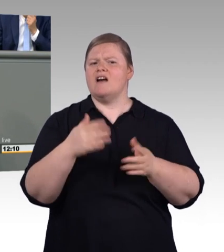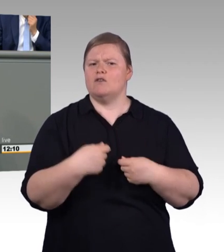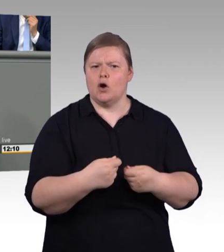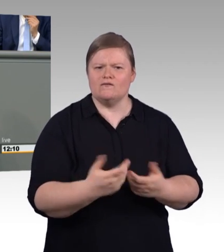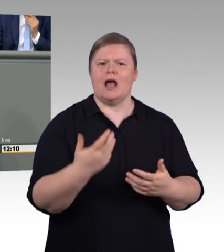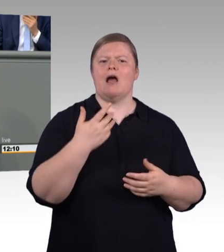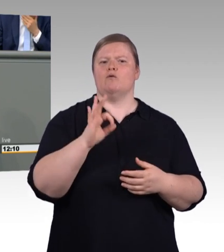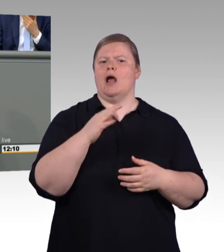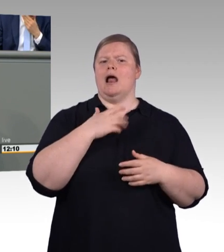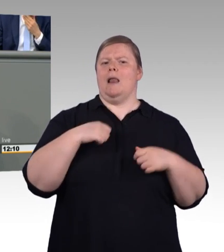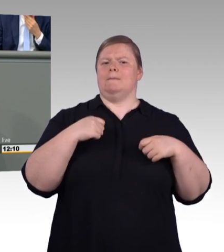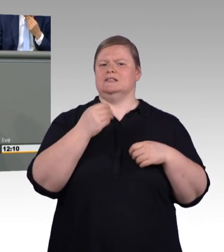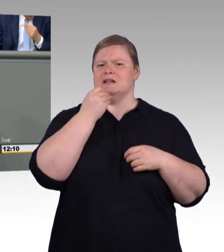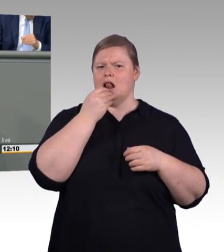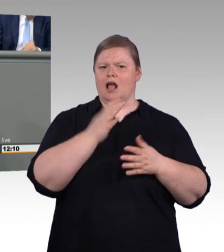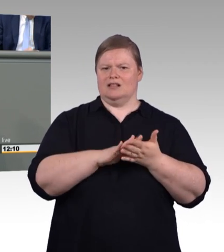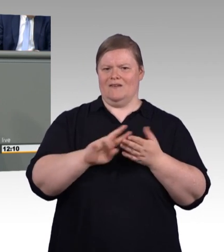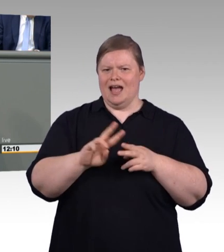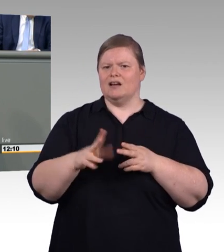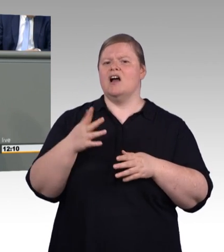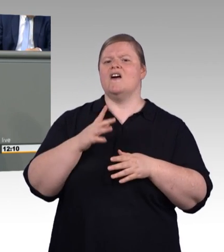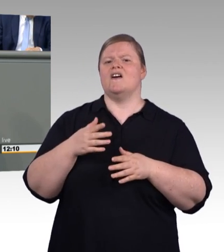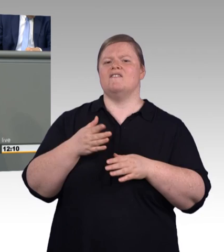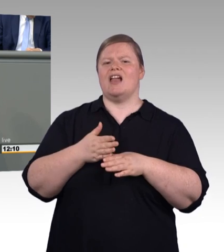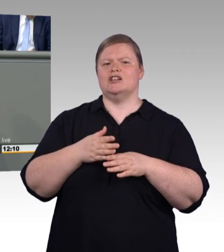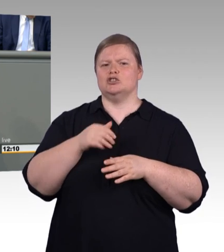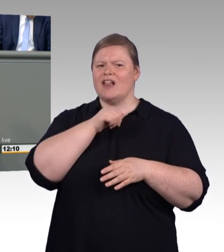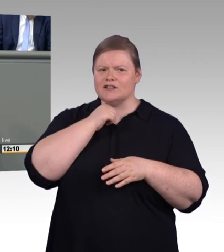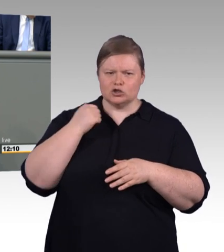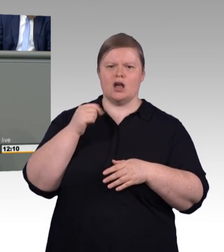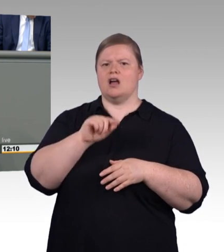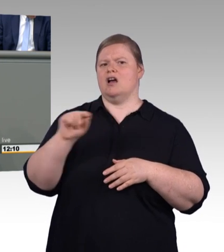auf Seite zehn des Berfusbildungsberichts wird gleich vom Wort gleichwertig gesprochen.